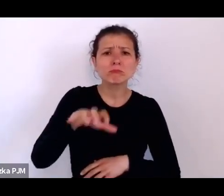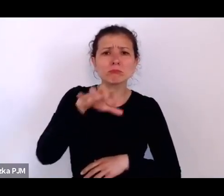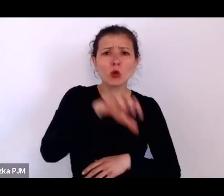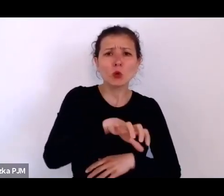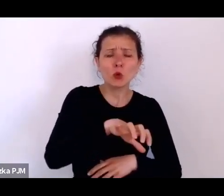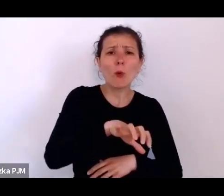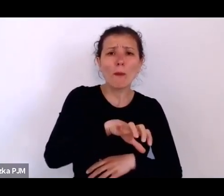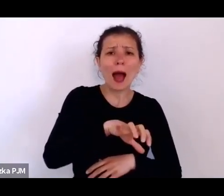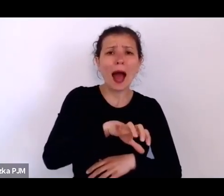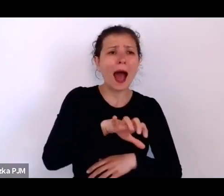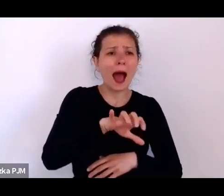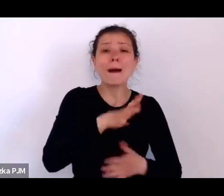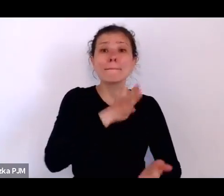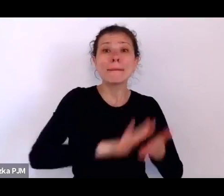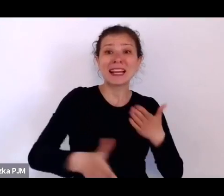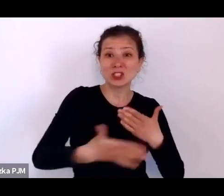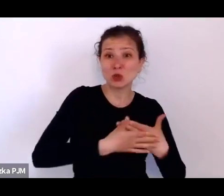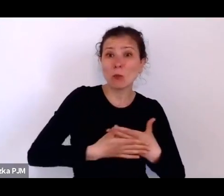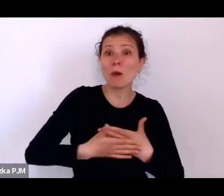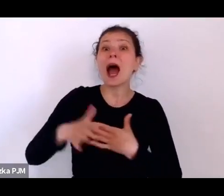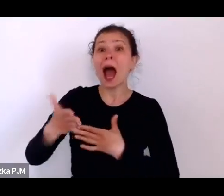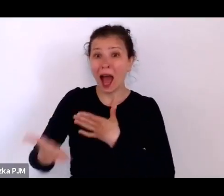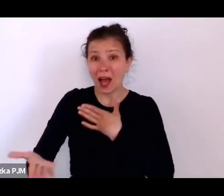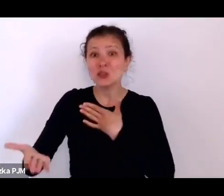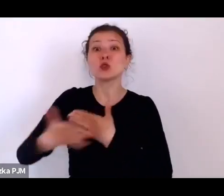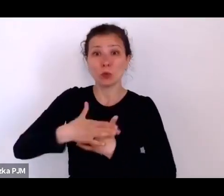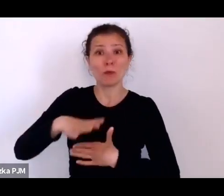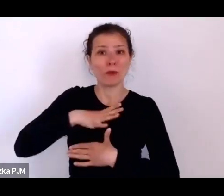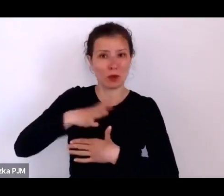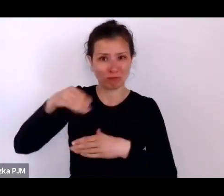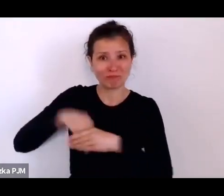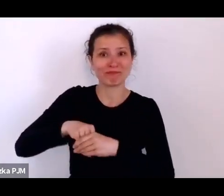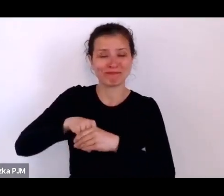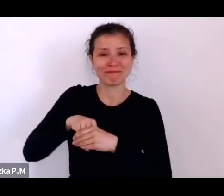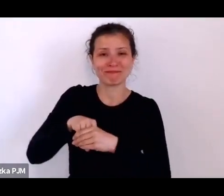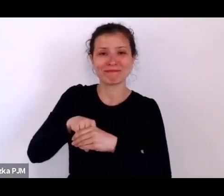tzn. dzieci nie są ślubne, ale urodzone w małżeństwach i urodzone poza małżeństwem.